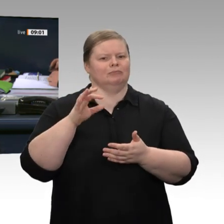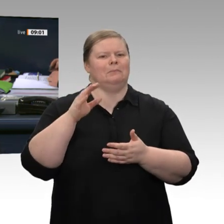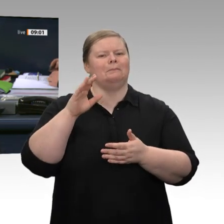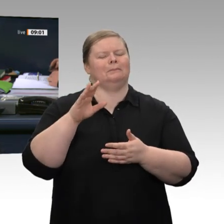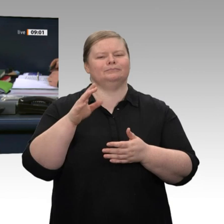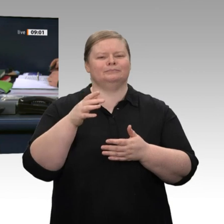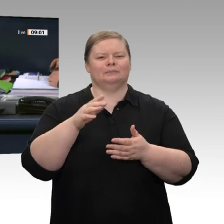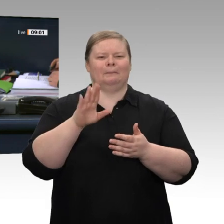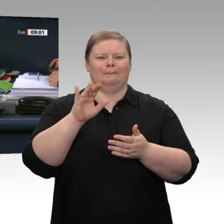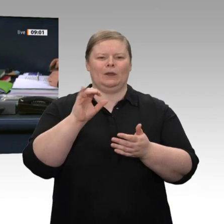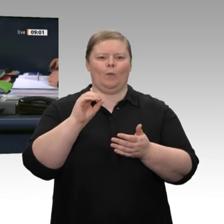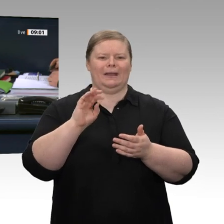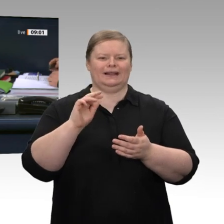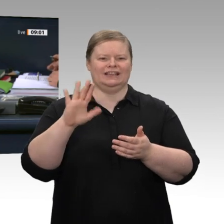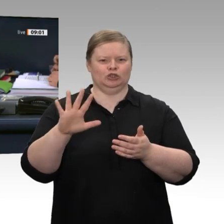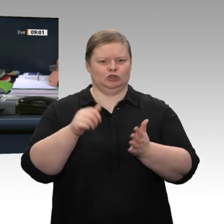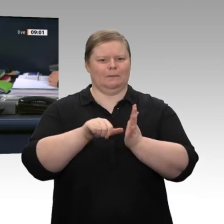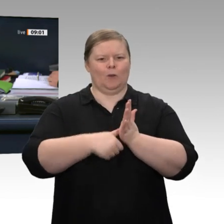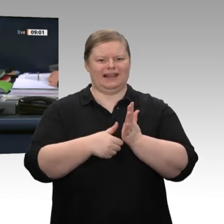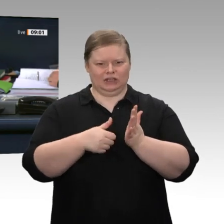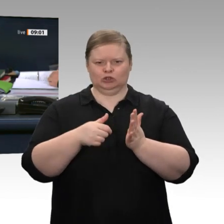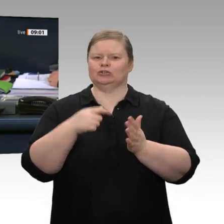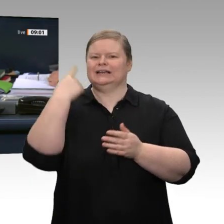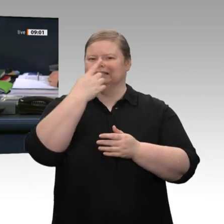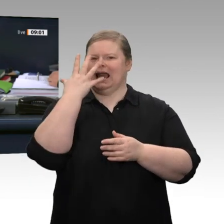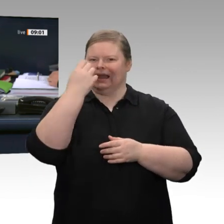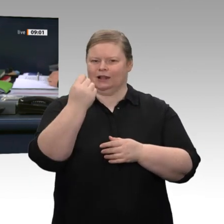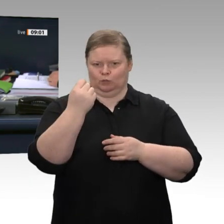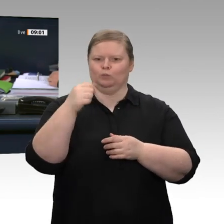der Bundesregierung bei der automatisierten Gesichtserkennung im öffentlichen Raum“